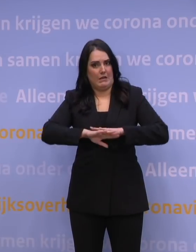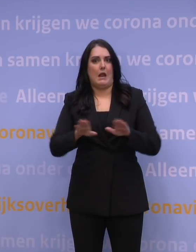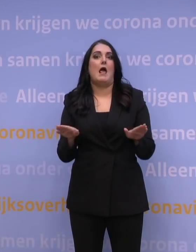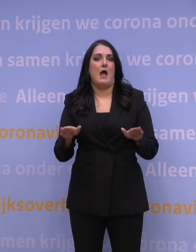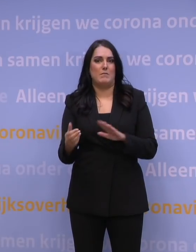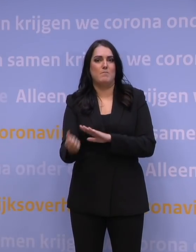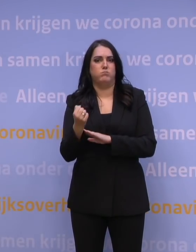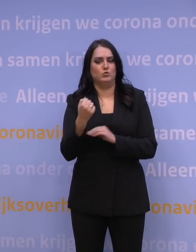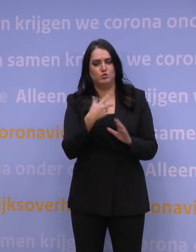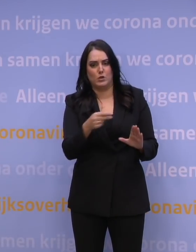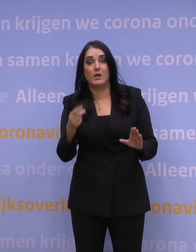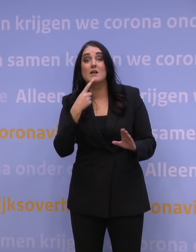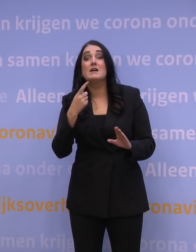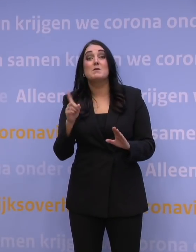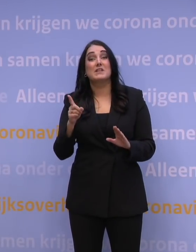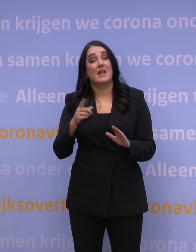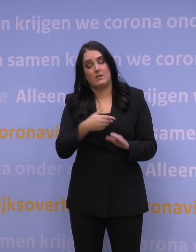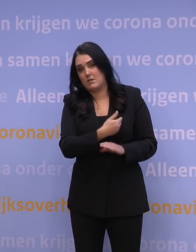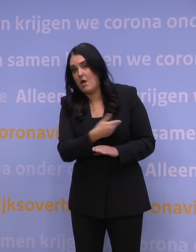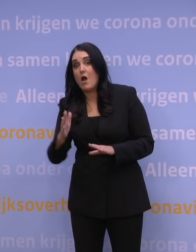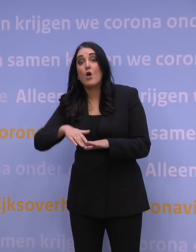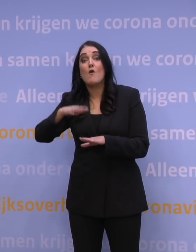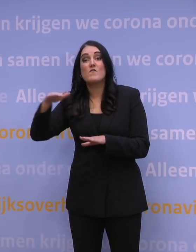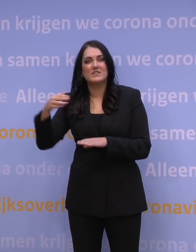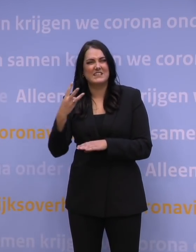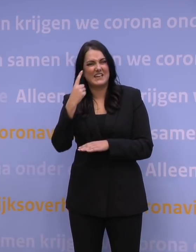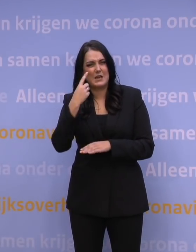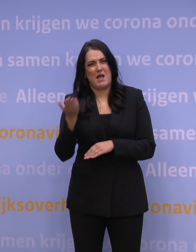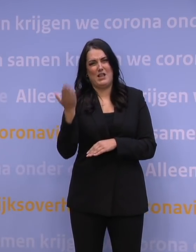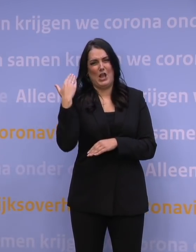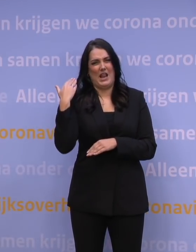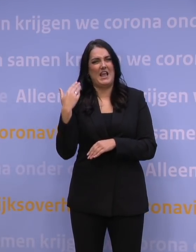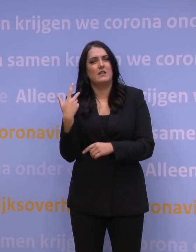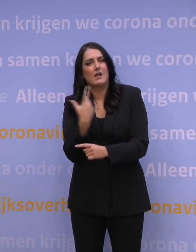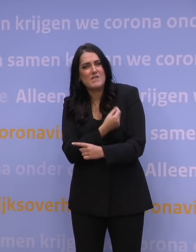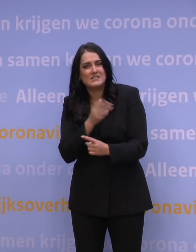Dan hebben alle volwassenen die langer dan 3 maanden geleden zijn gevaccineerd of een covidinfectie hebben doorgemaakt,